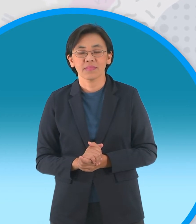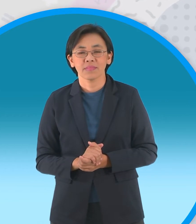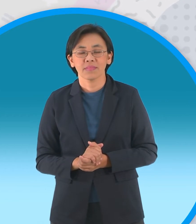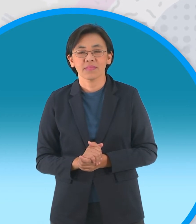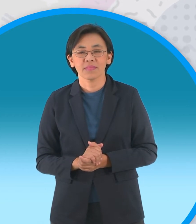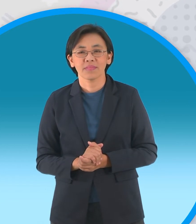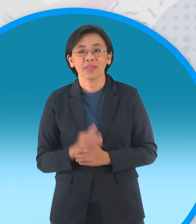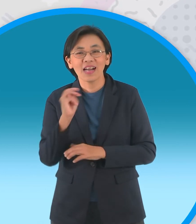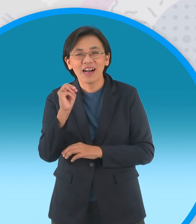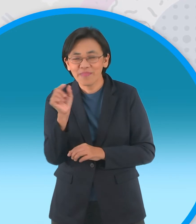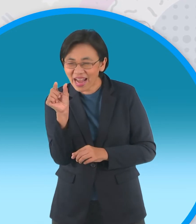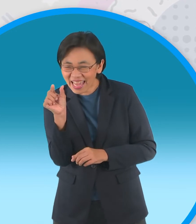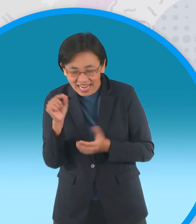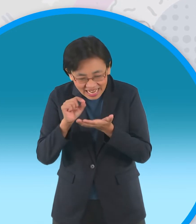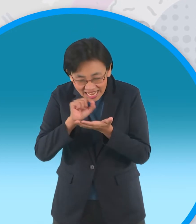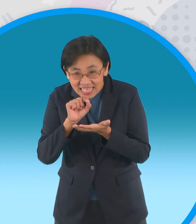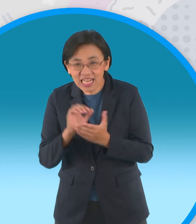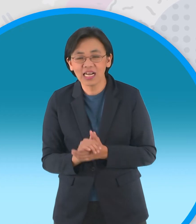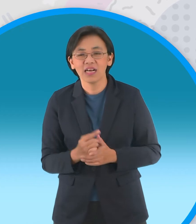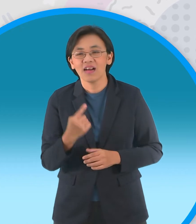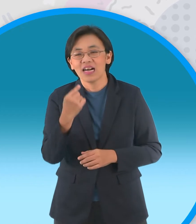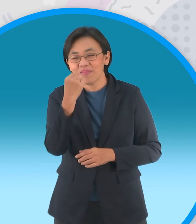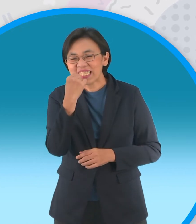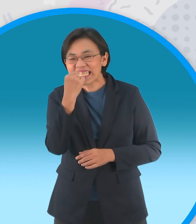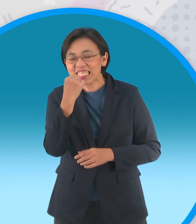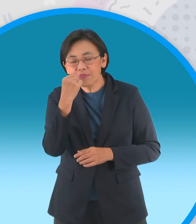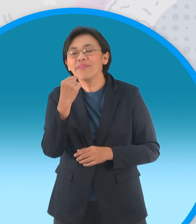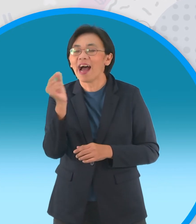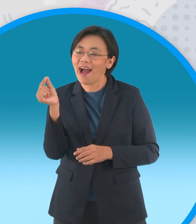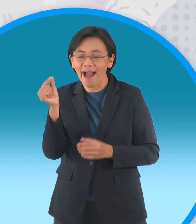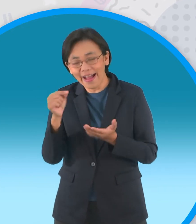ที่บ้านเราก็คือไม้จิ้มฟันดีๆนี่เองนะ